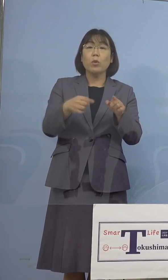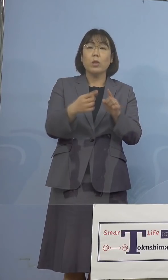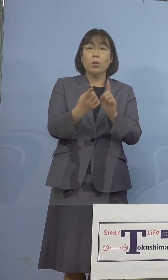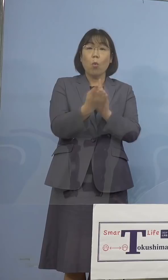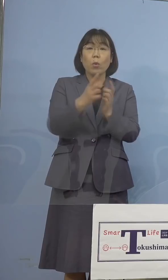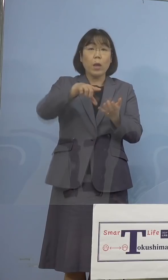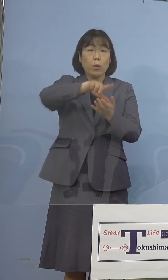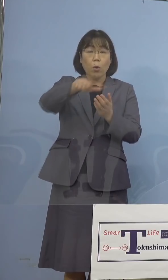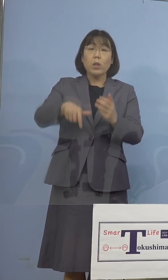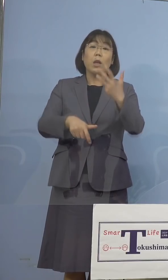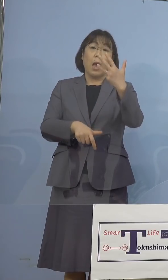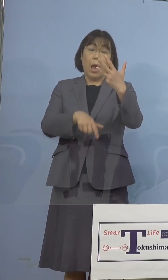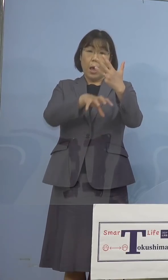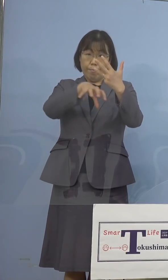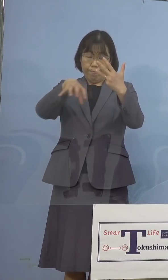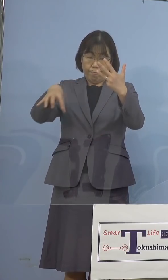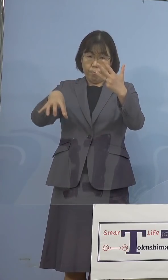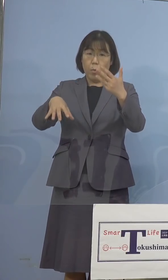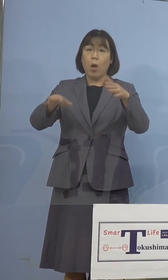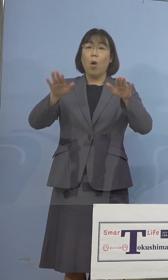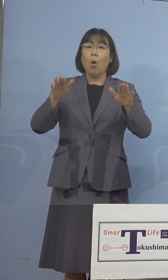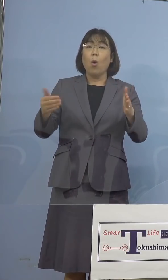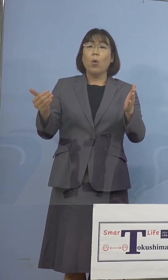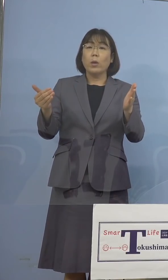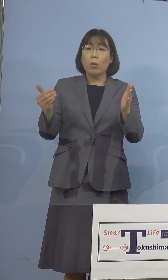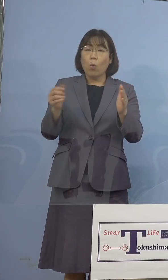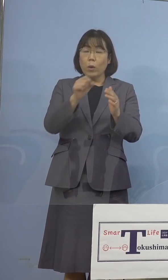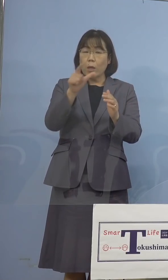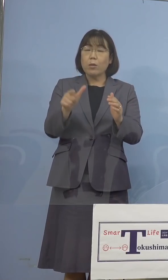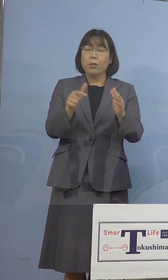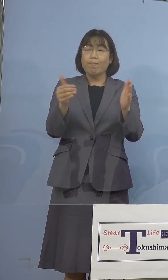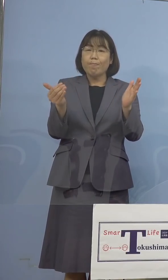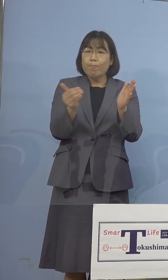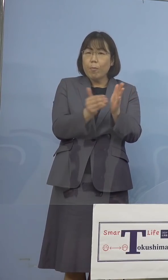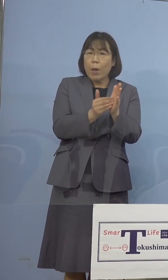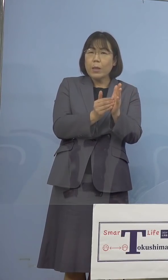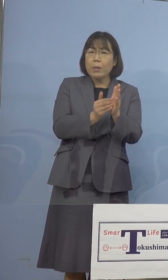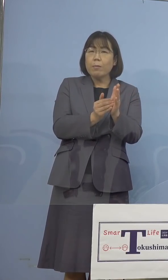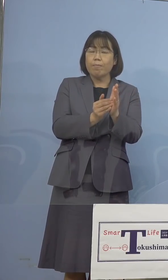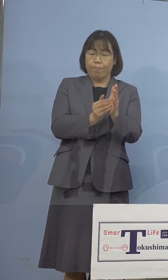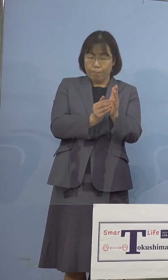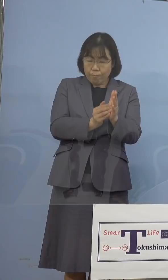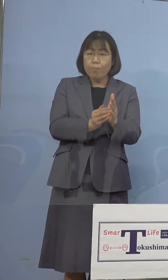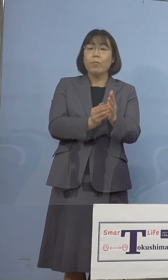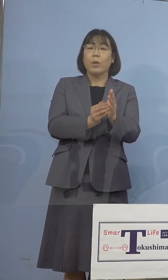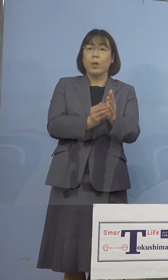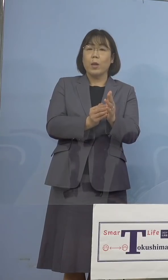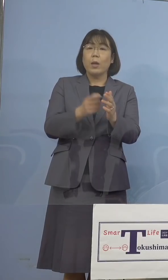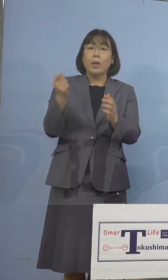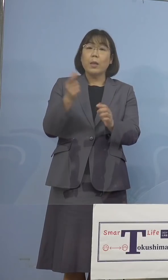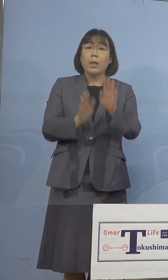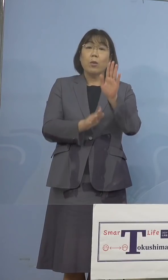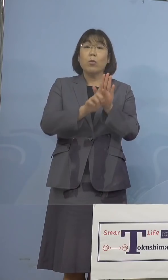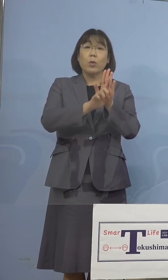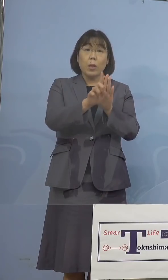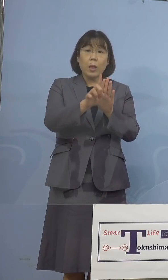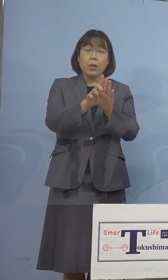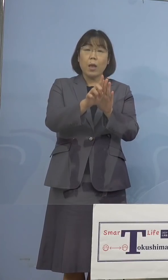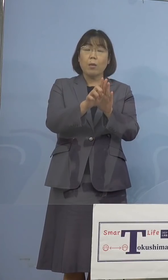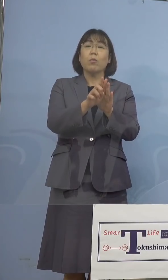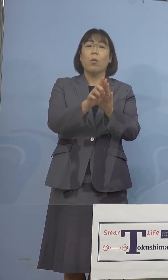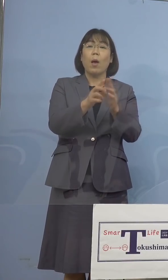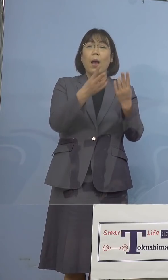また今月末が期限となっている 「緊急事態宣言」既に広島県、福岡県、